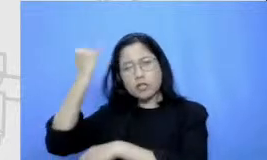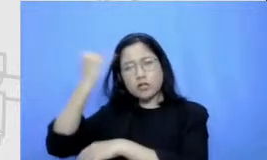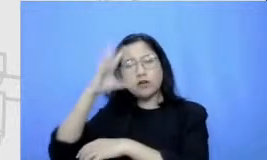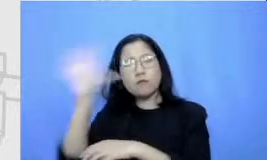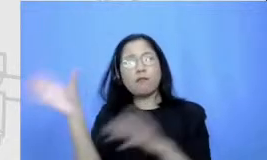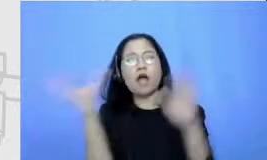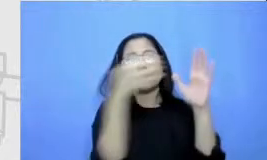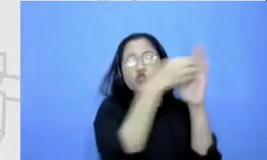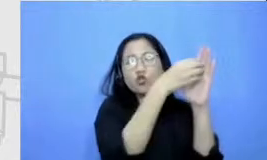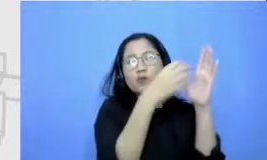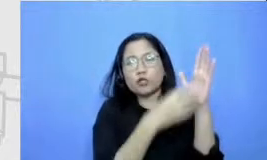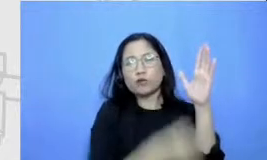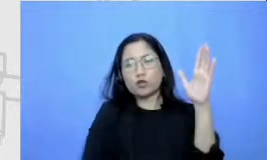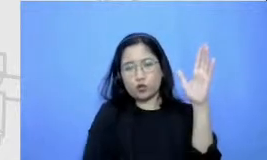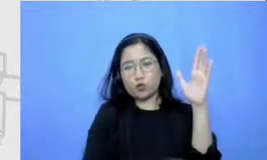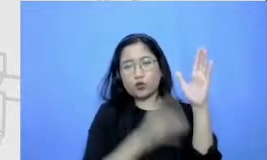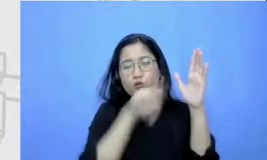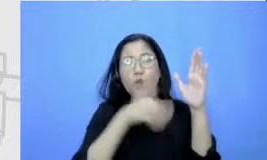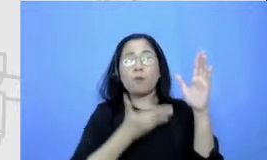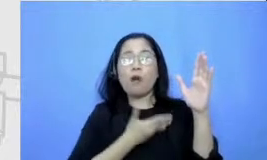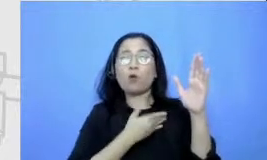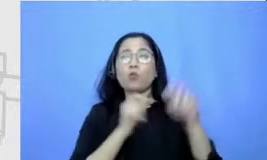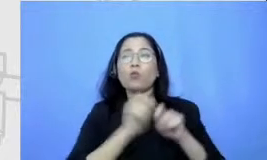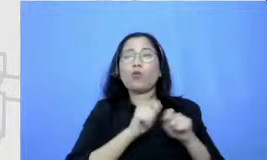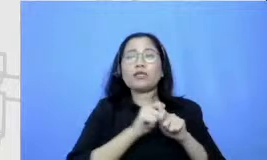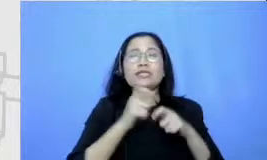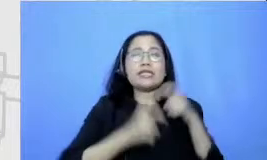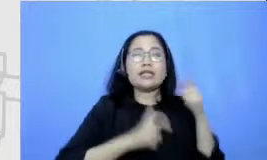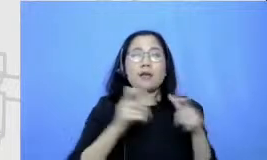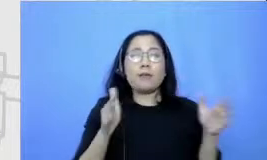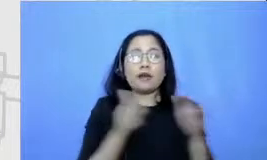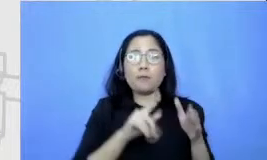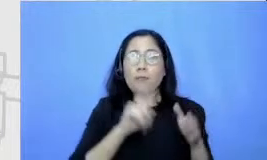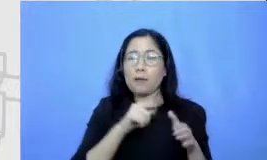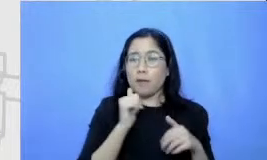semua gagasannya harus keluar dulu kemudian dan tidak pilih mana gagasan yang terbaik